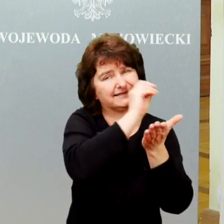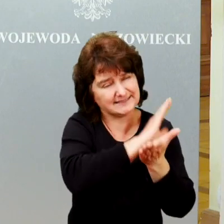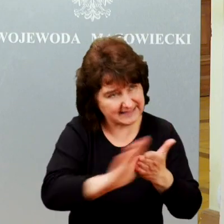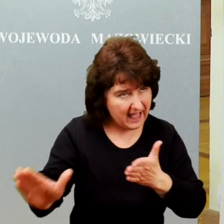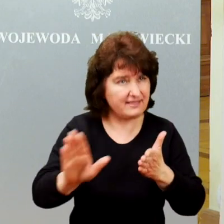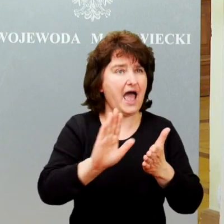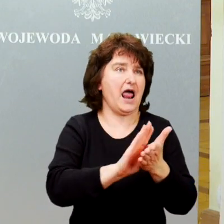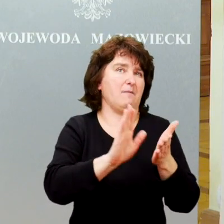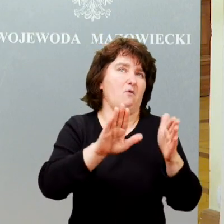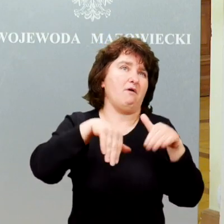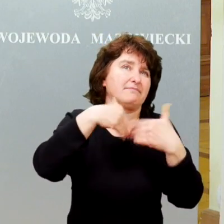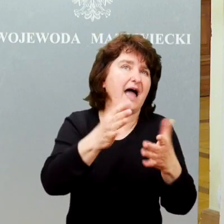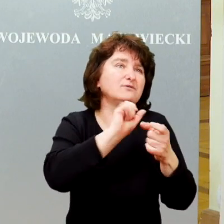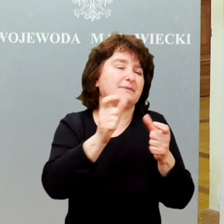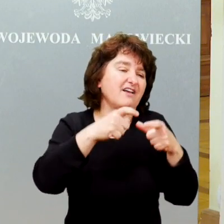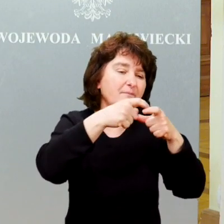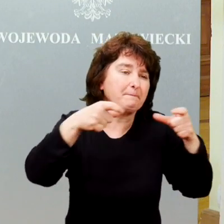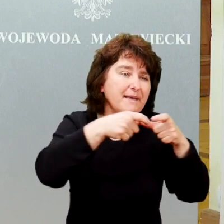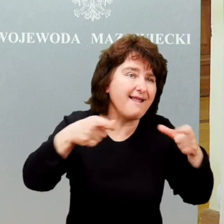Wydają nam vouchery, wejściówki.